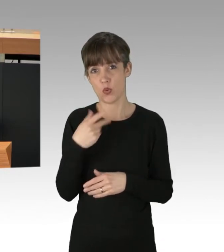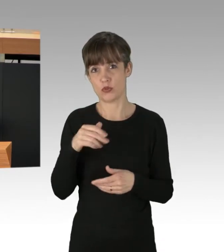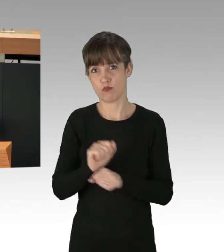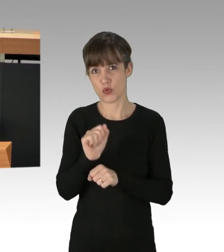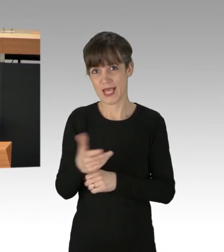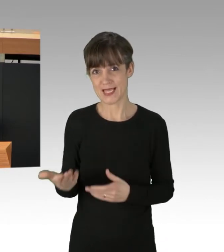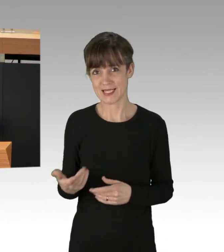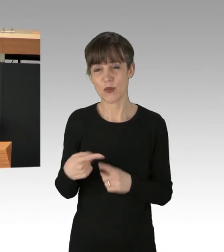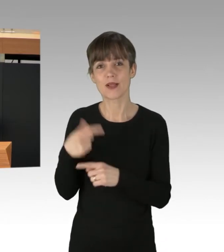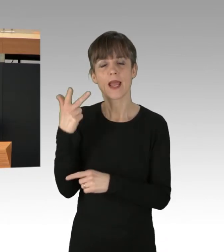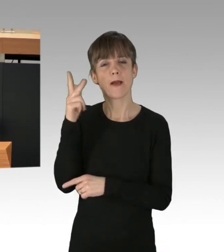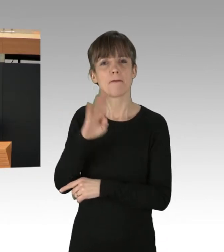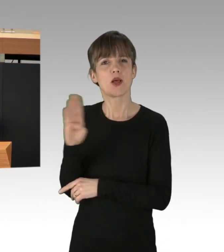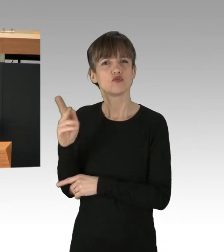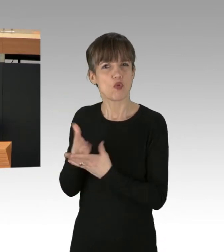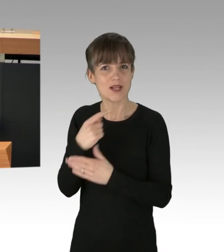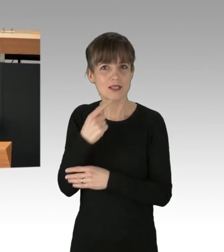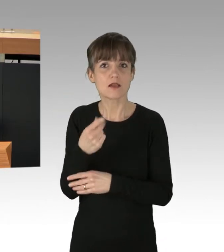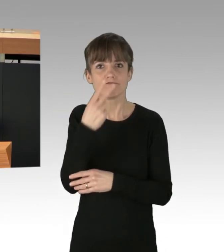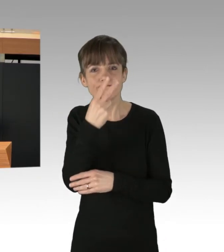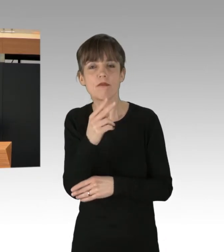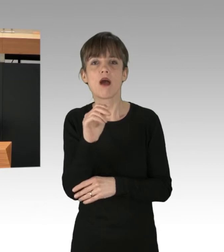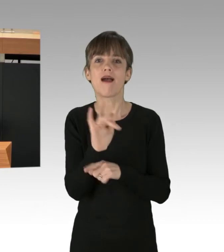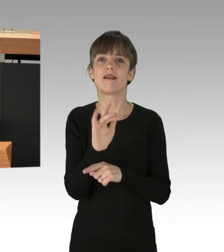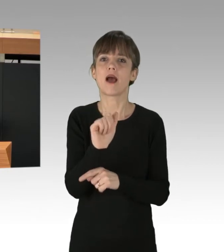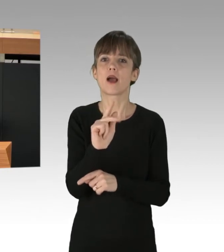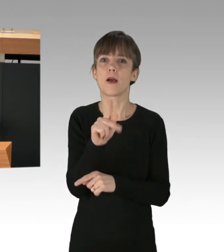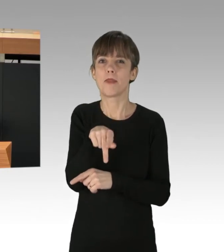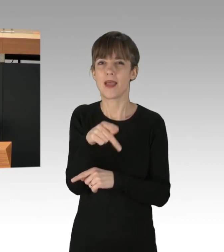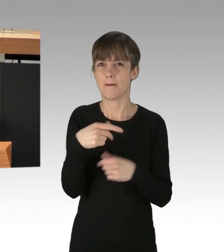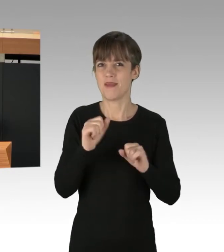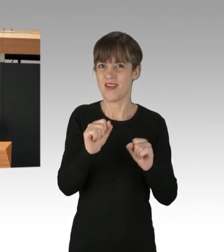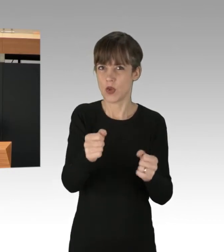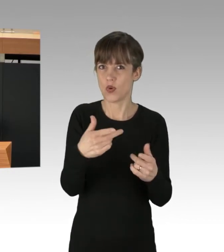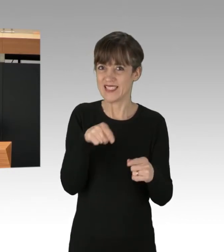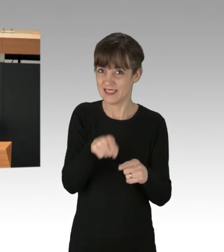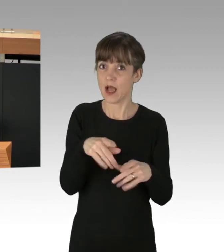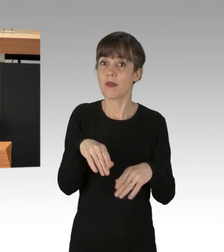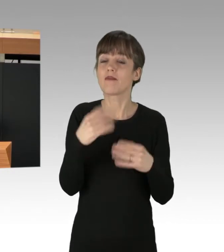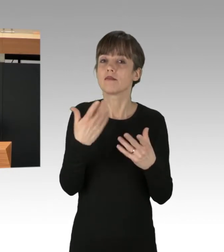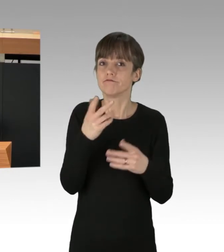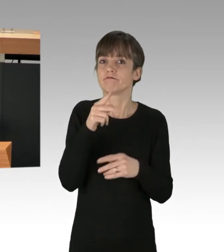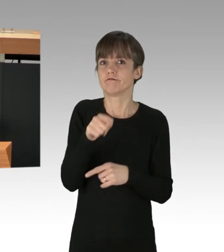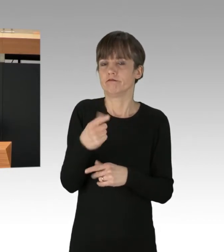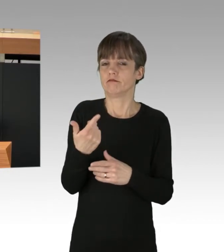schauen wir auf die Anti-AKW-Bewegung, die in ihren wilden Anfangszeiten brutaler Polizei-Repression ausgesetzt war.